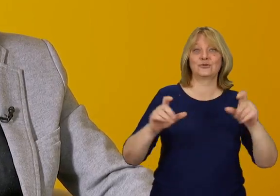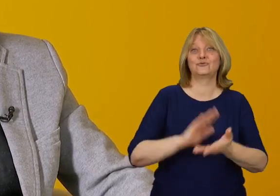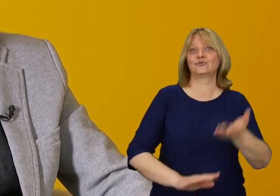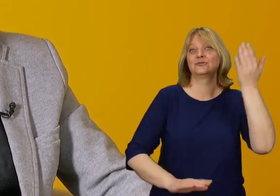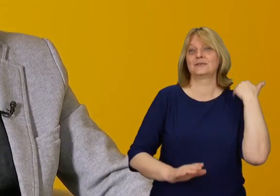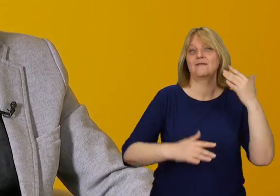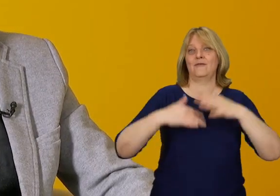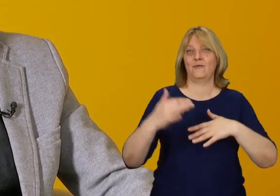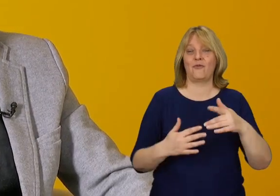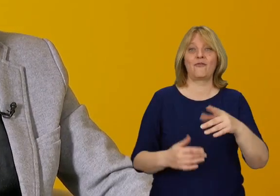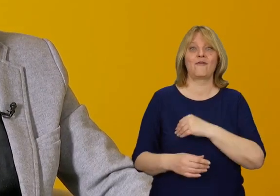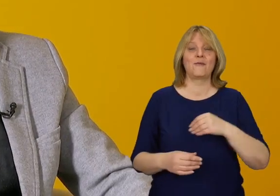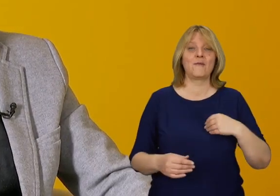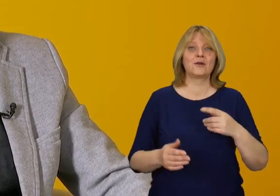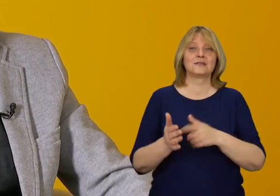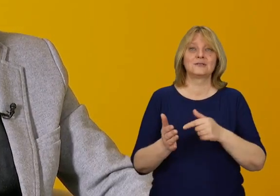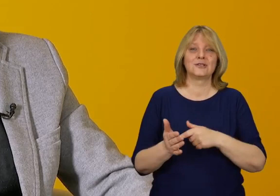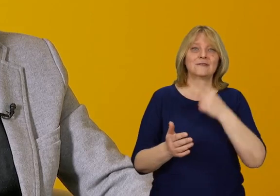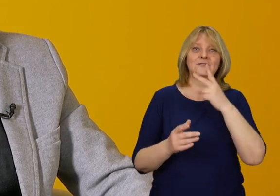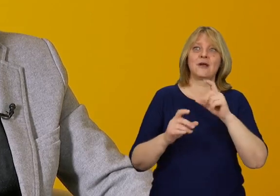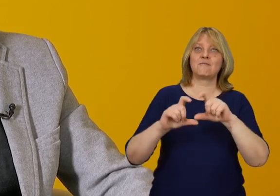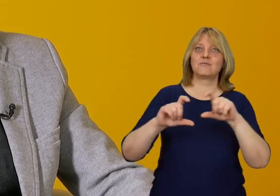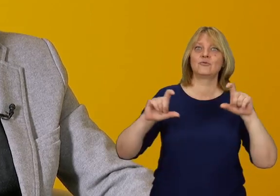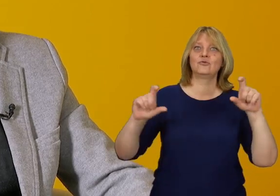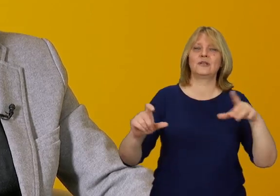W Polsce niestety często mamy do czynienia z budynkami,